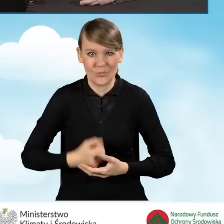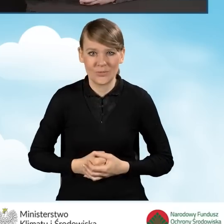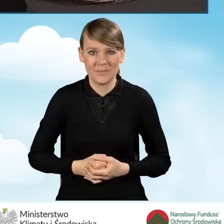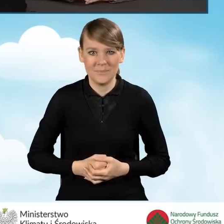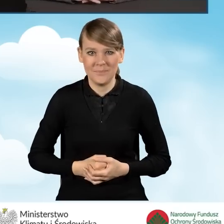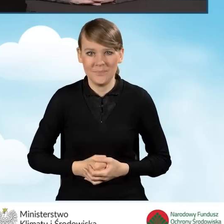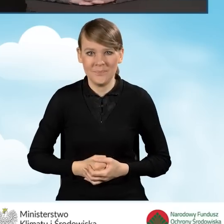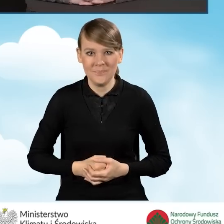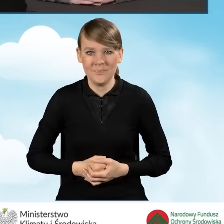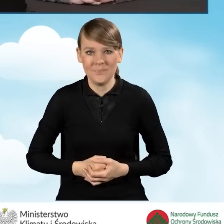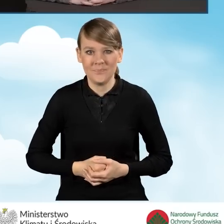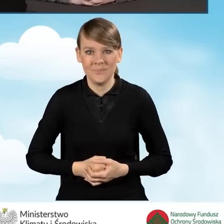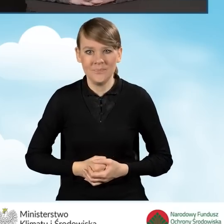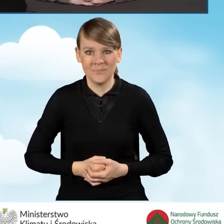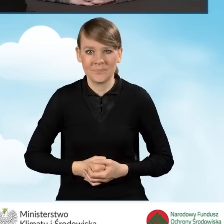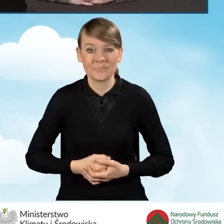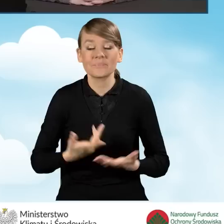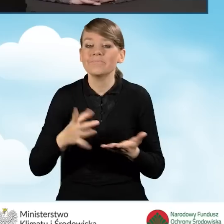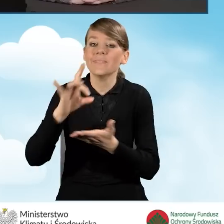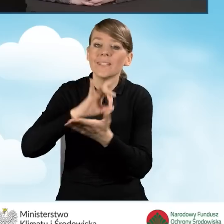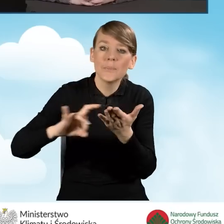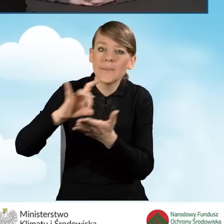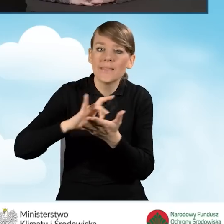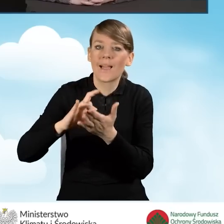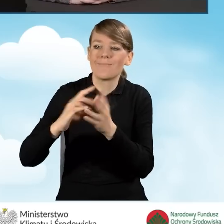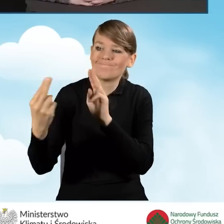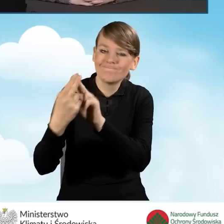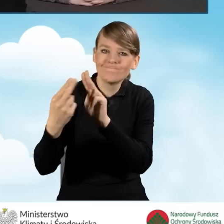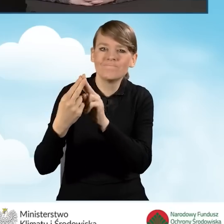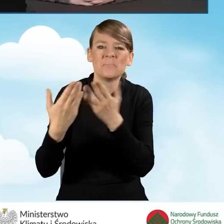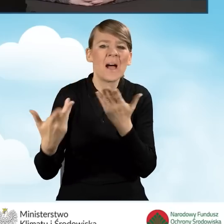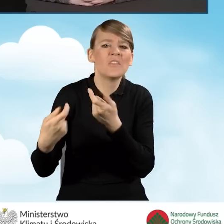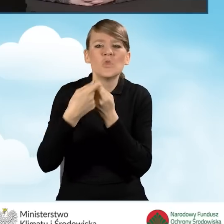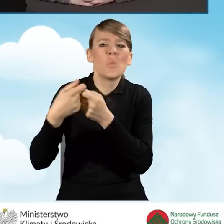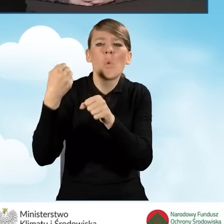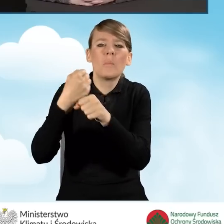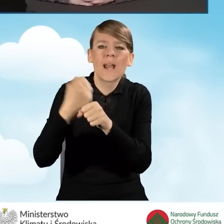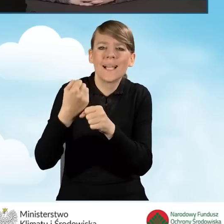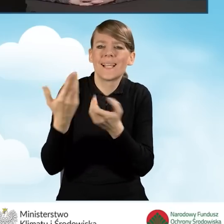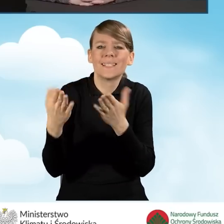Zasady współpracy z gminami w nowych porozumieniach wyglądają następująco.